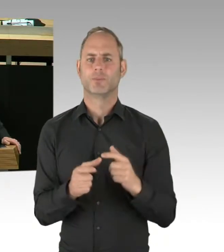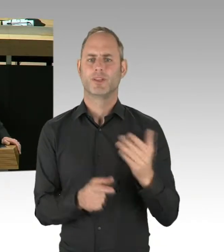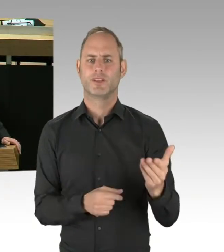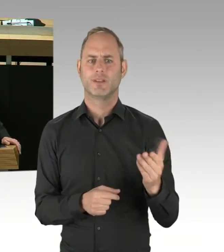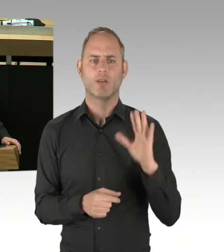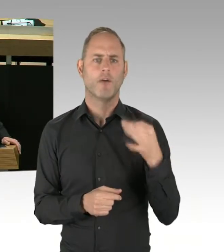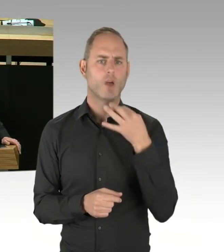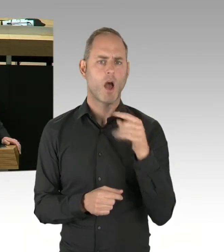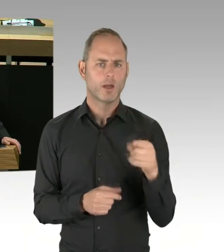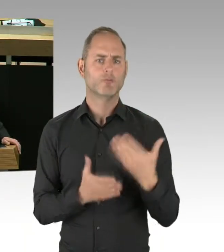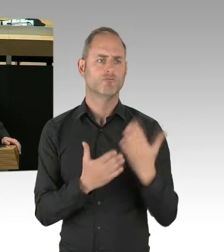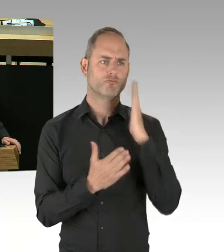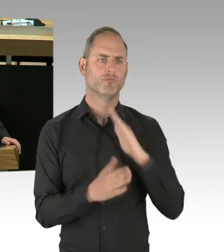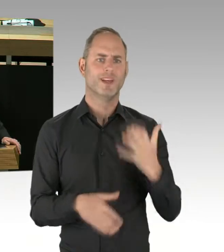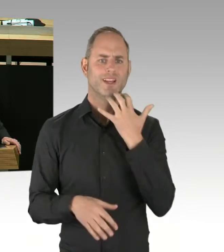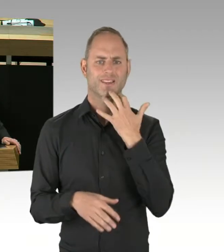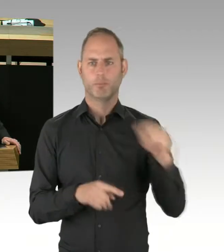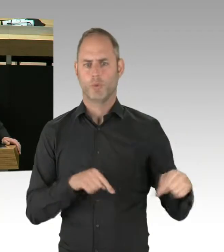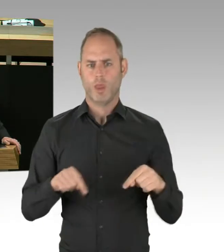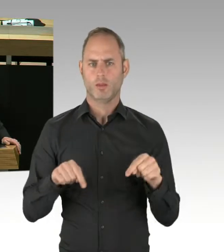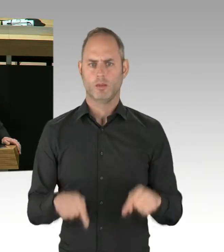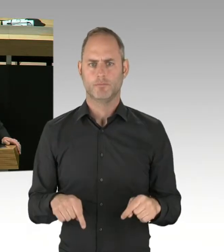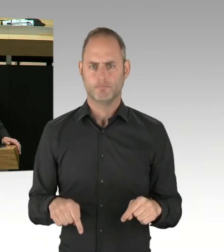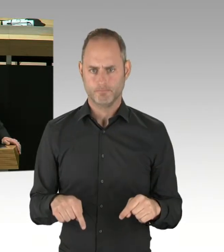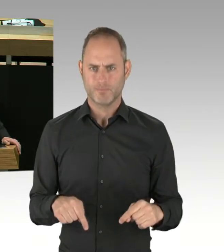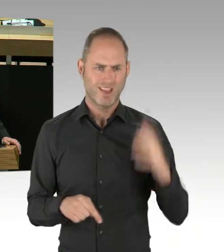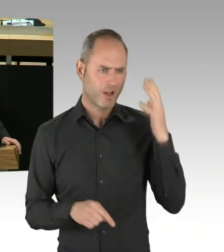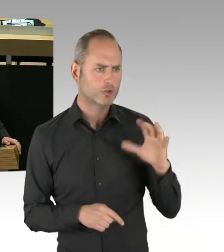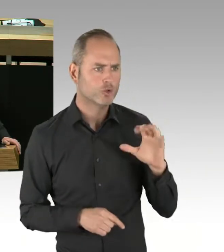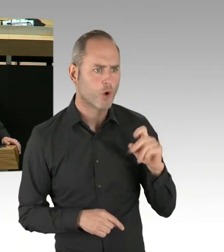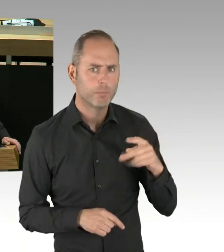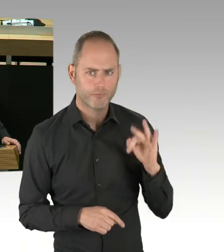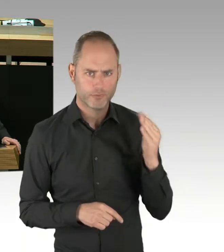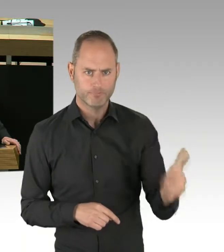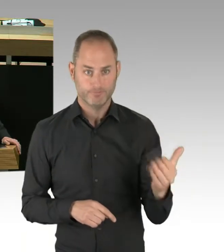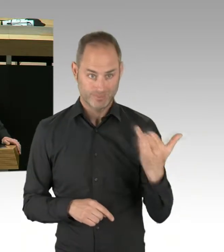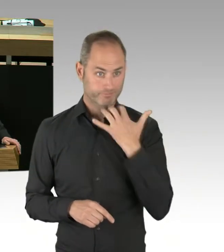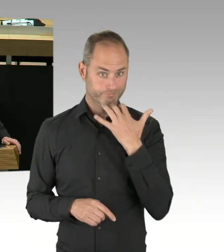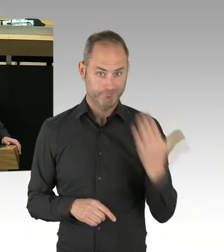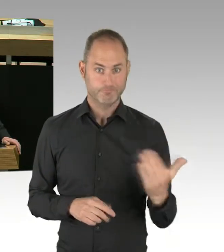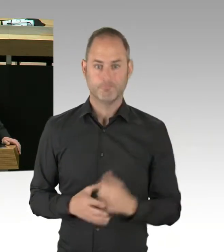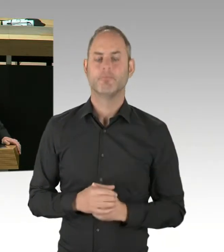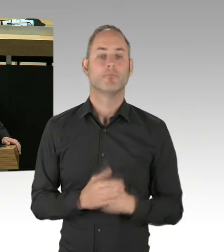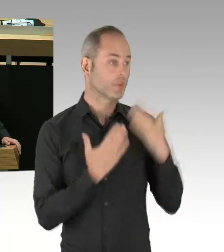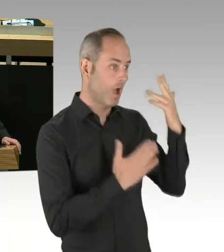zum S-Bahn-Vergabe-Verfahren, und wie wird der Senat verhindern, dass es zu einer Loslimitierung und somit zu einer Zersplitterung